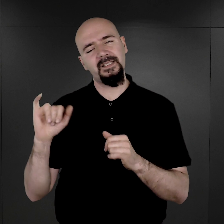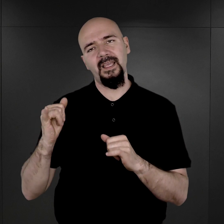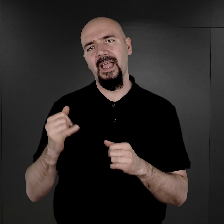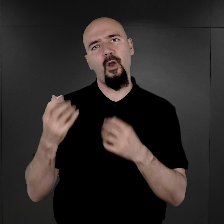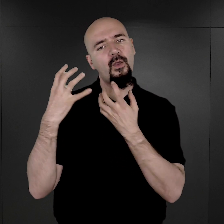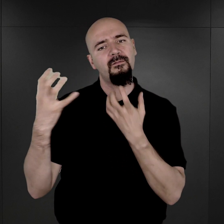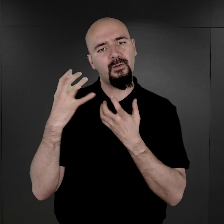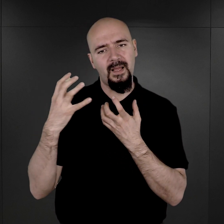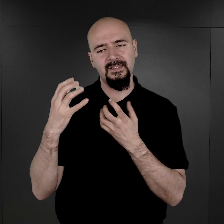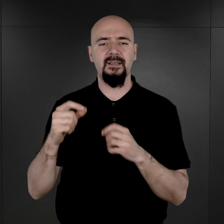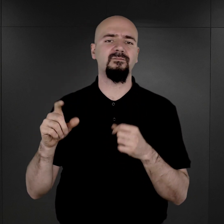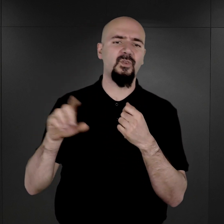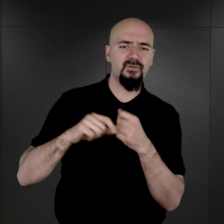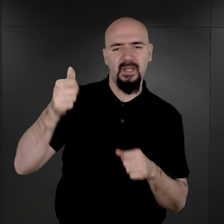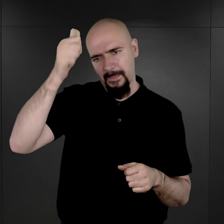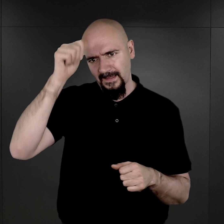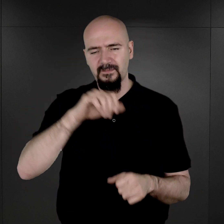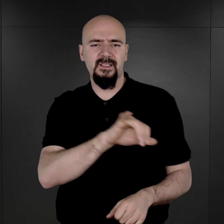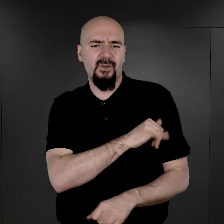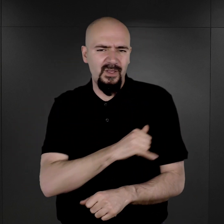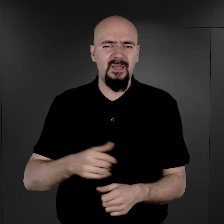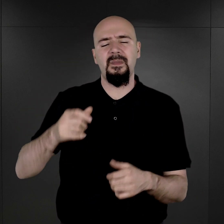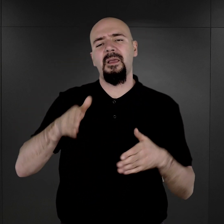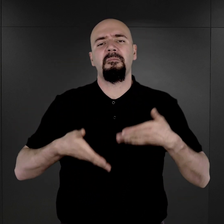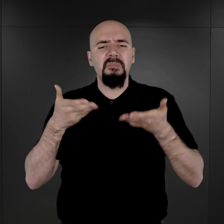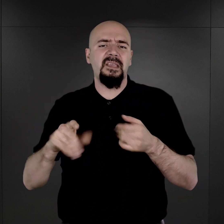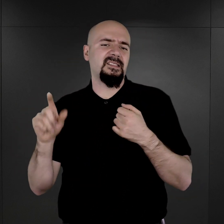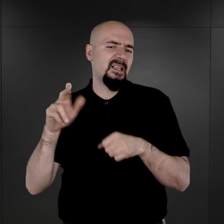Oczywiście, oprócz nazwiska i imienia, miejsce urodzenia, data urodzenia, informacji o współmałżonku,